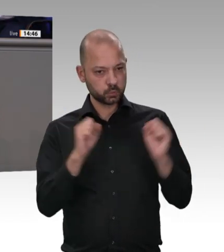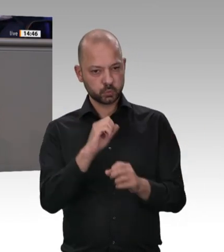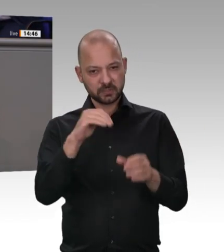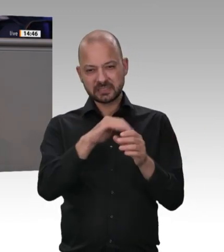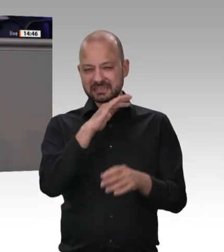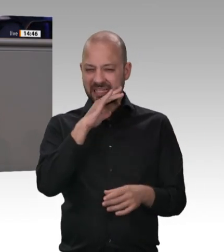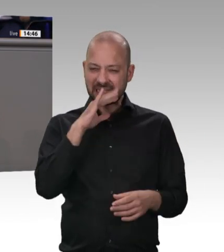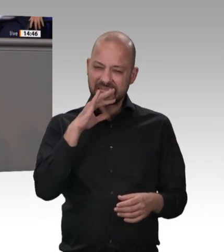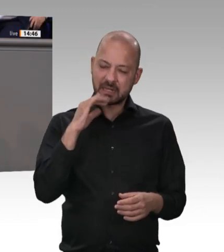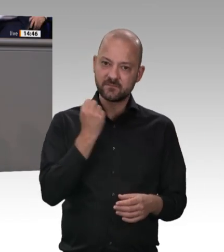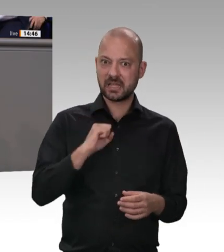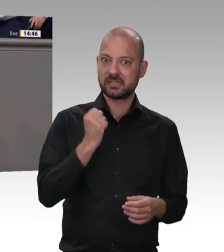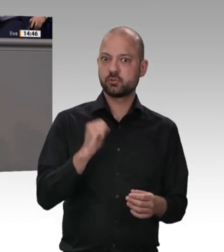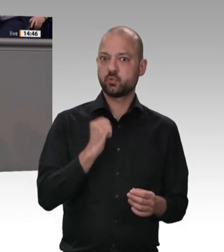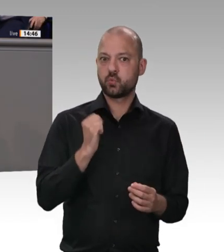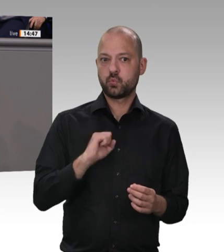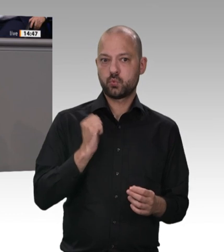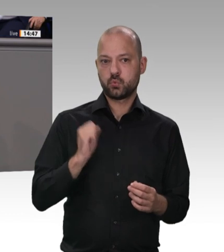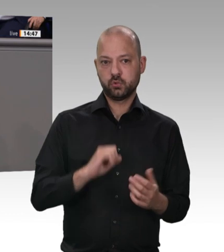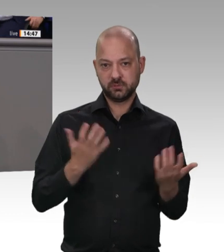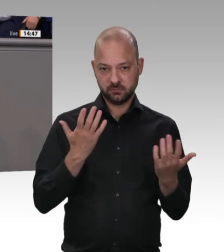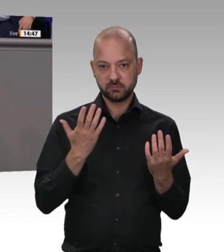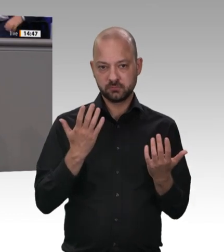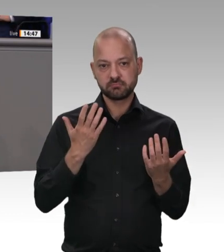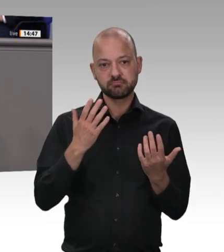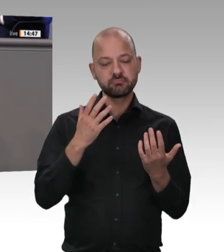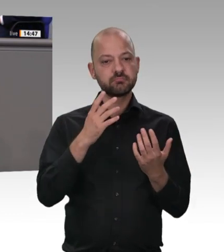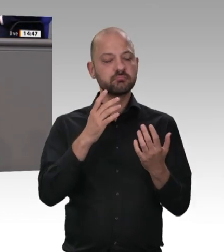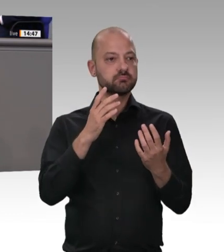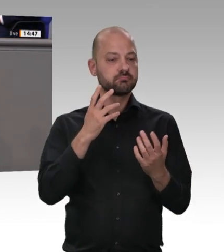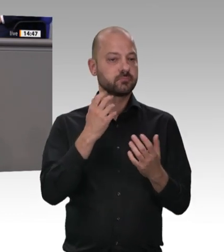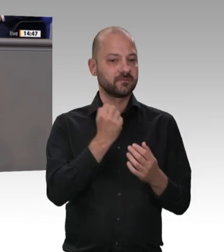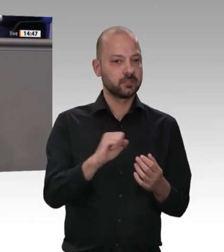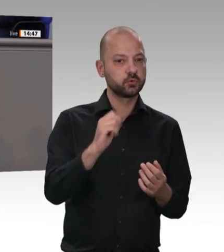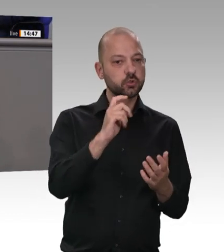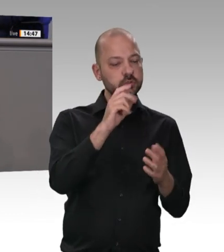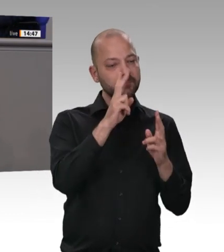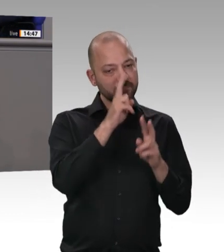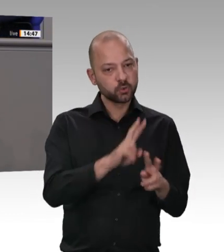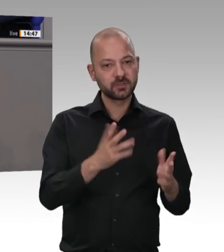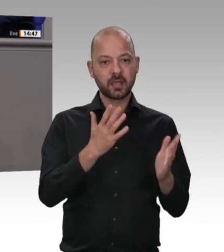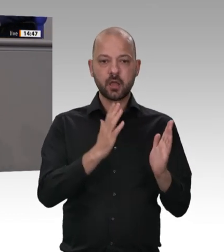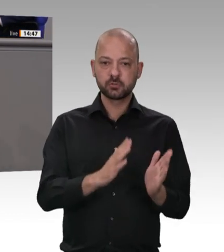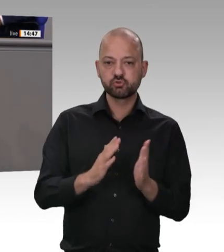Sie das als offensichtlich bekannte Problem an der Wurzel, und bekämpfen Sie hier nicht nur Symptome. Der Minister hat sich abgemeldet;